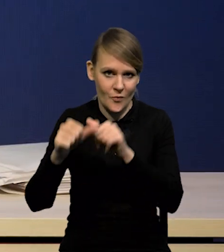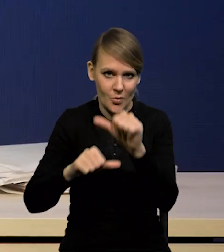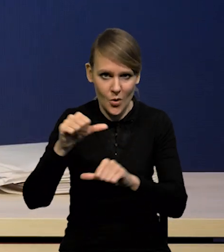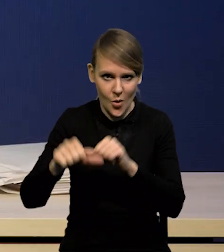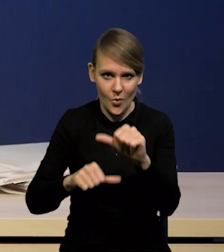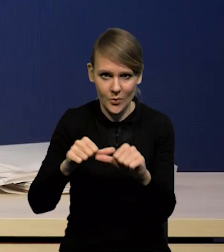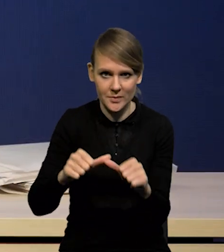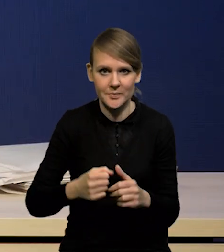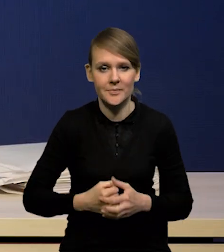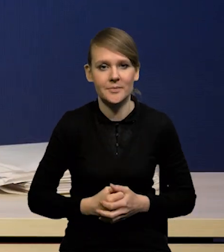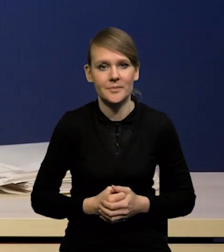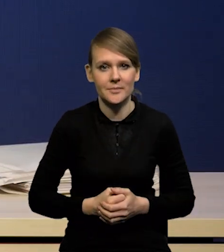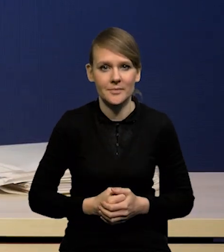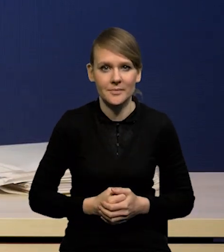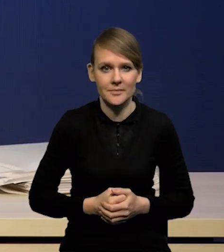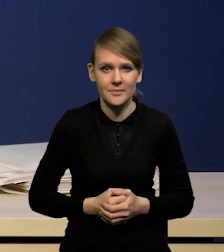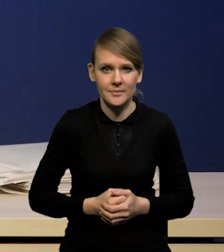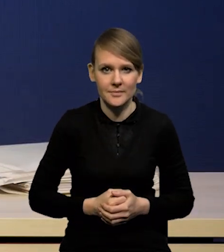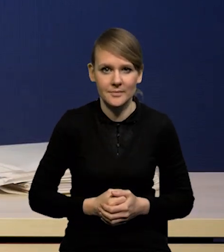Także nie ziściły się również